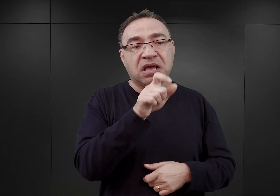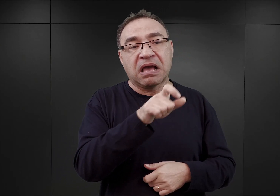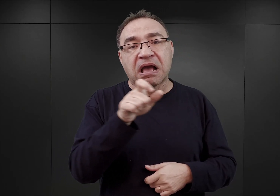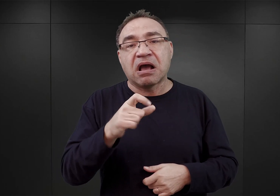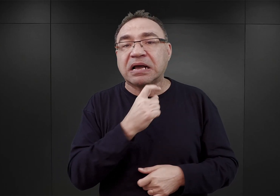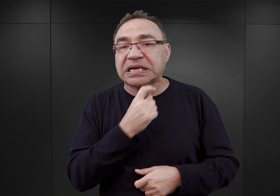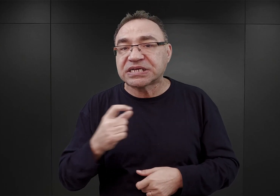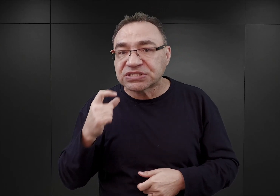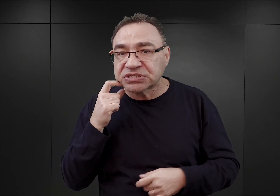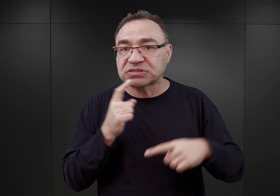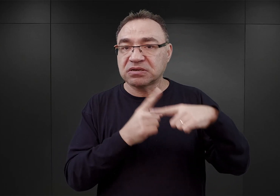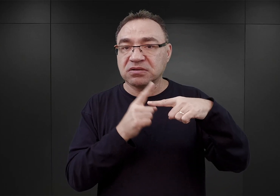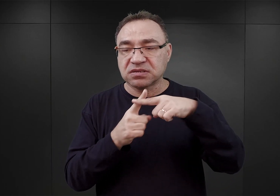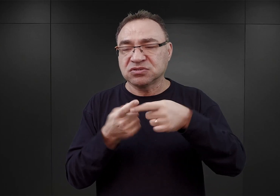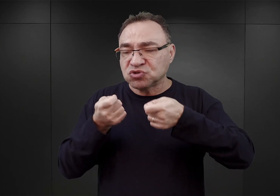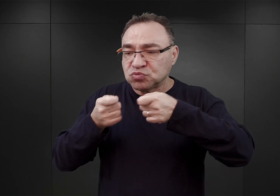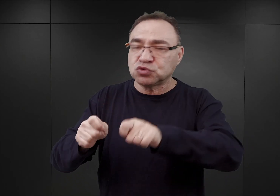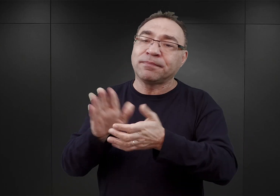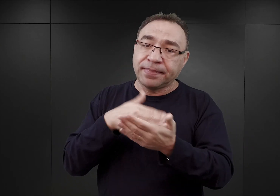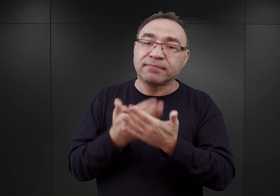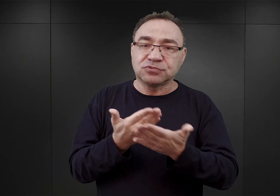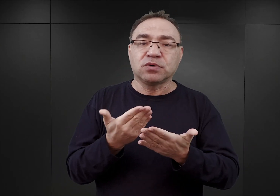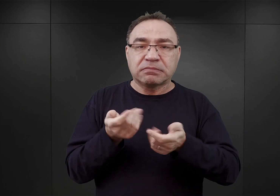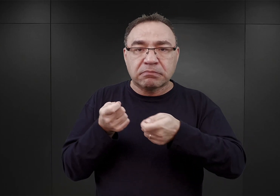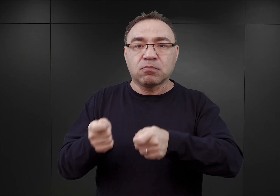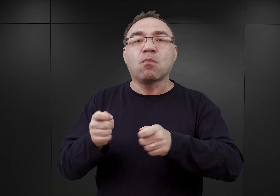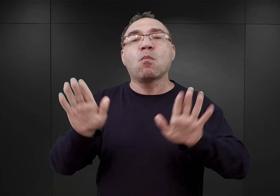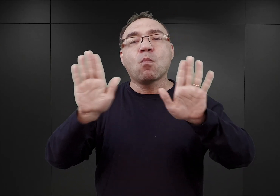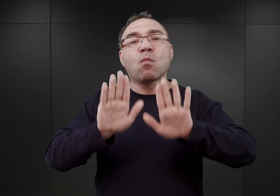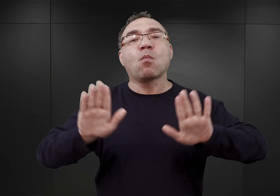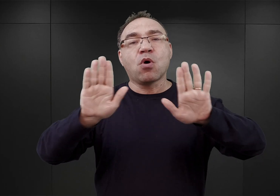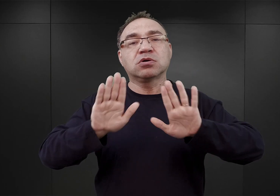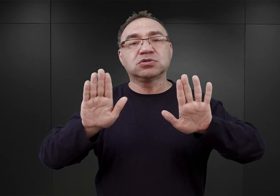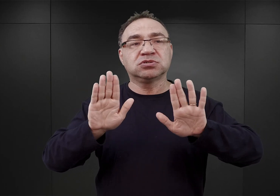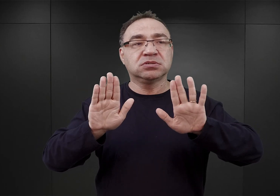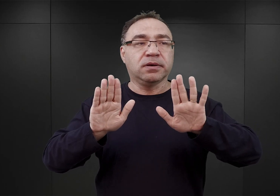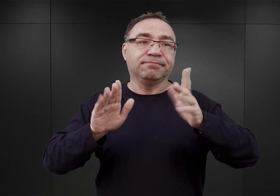którzy zmuszani byli na przykład do odprawiania modłów, wchodzenia na jakieś tam drzewo.